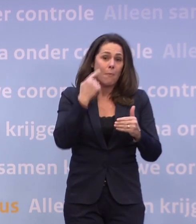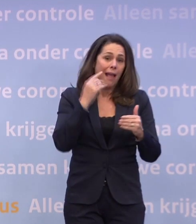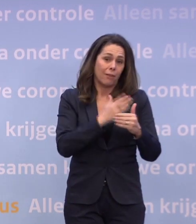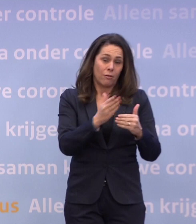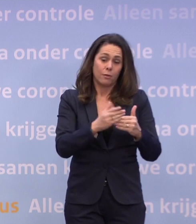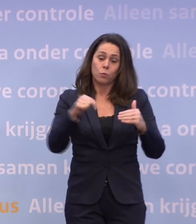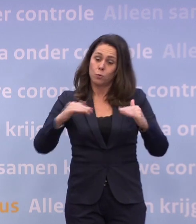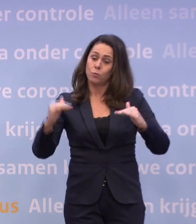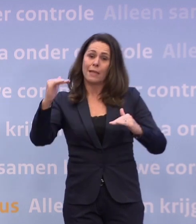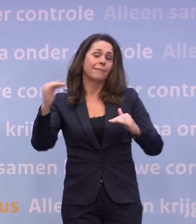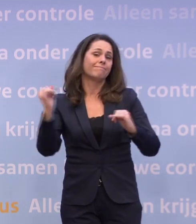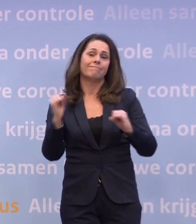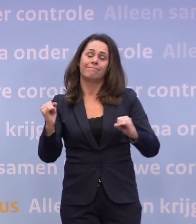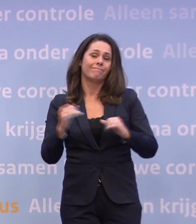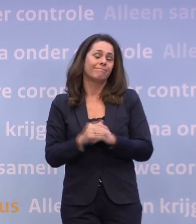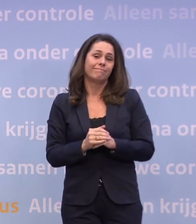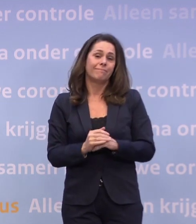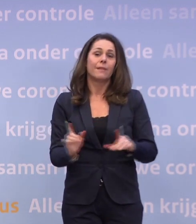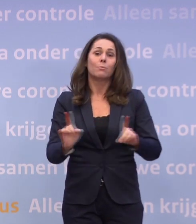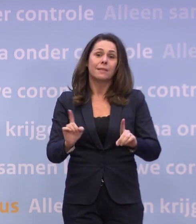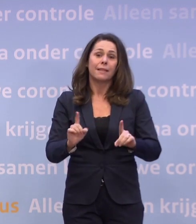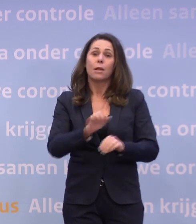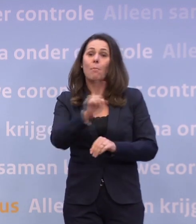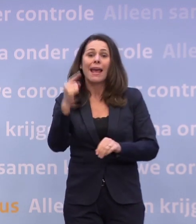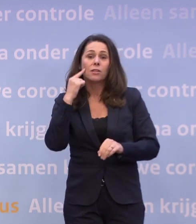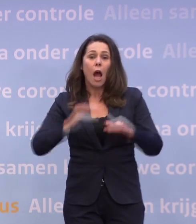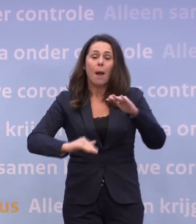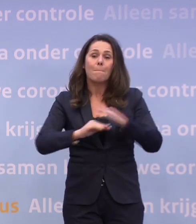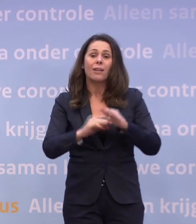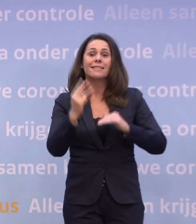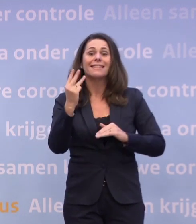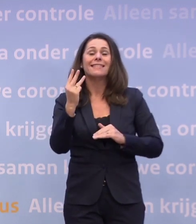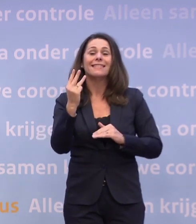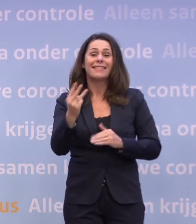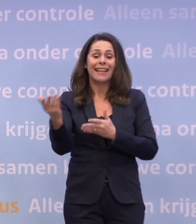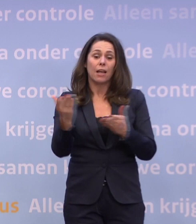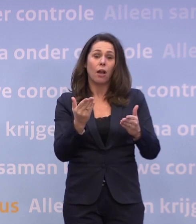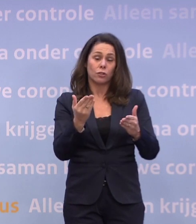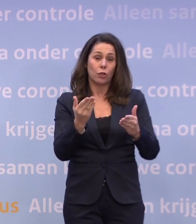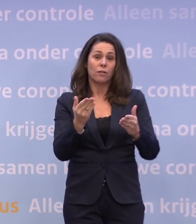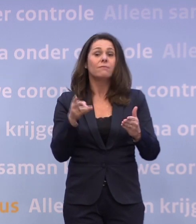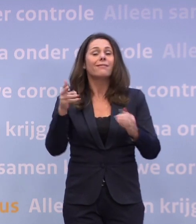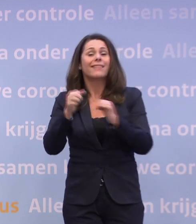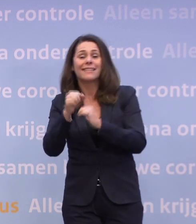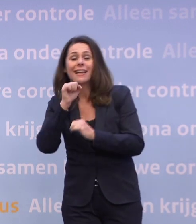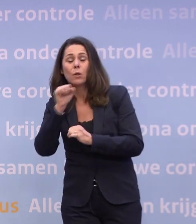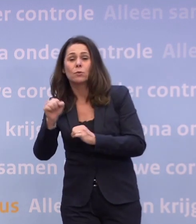Dus per dag maximaal drie gasten vanaf 13 jaar thuis ontvangen... ...en niet naar een restaurant.